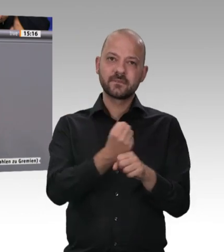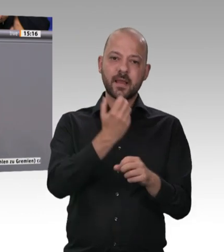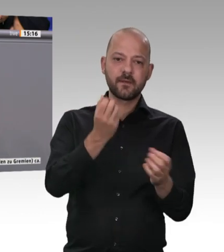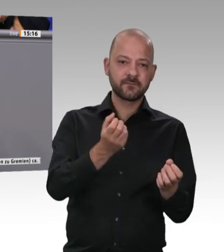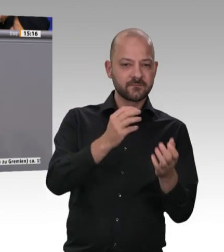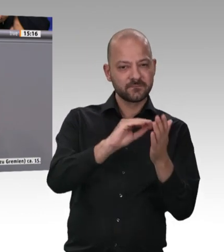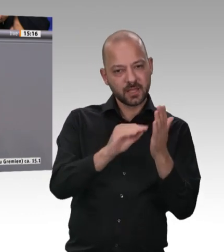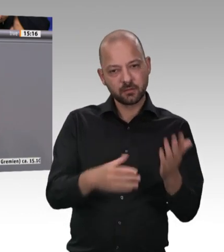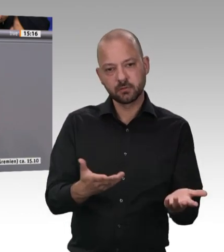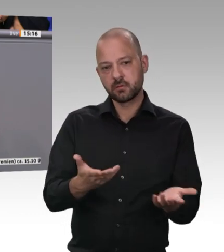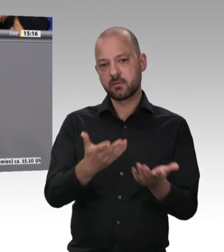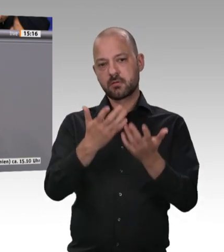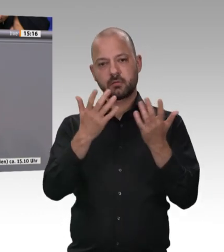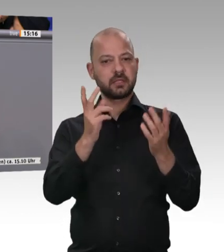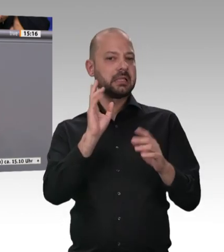herrscht. Das gilt es zu bekämpfen. Und